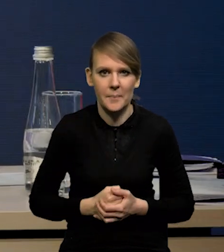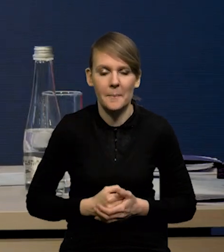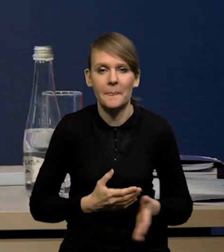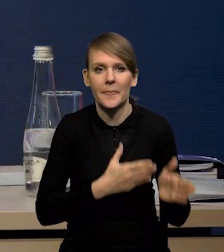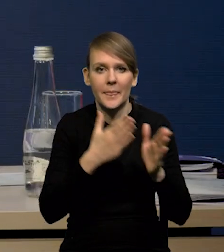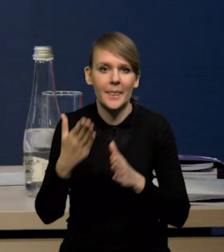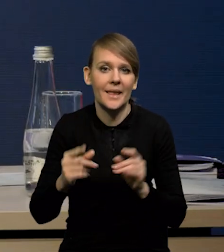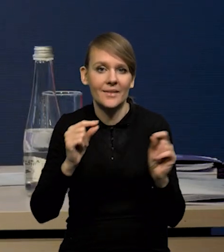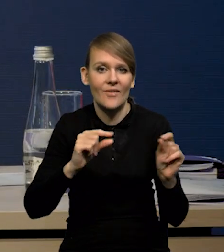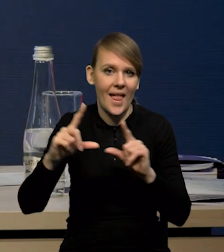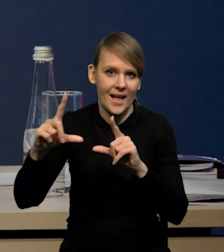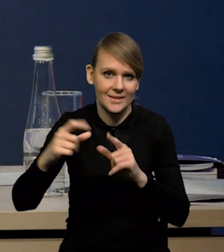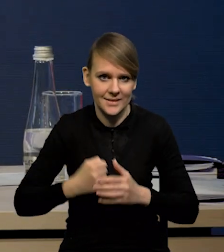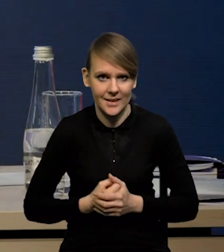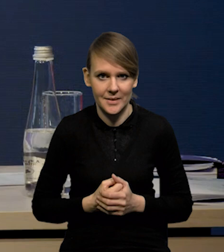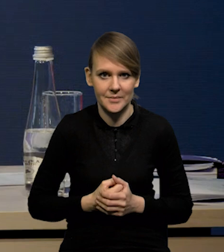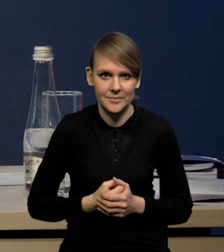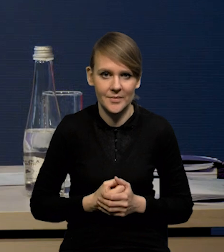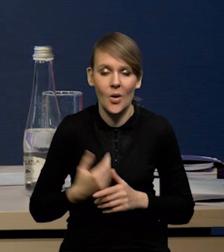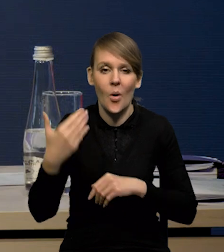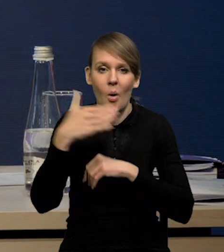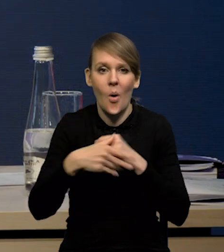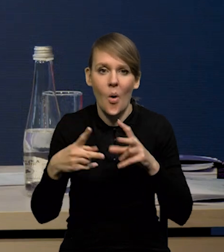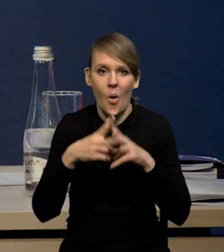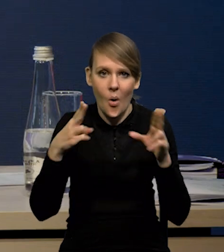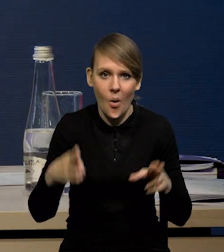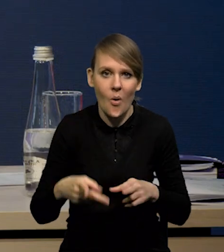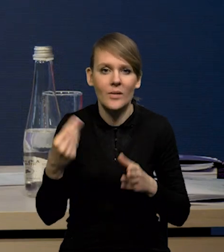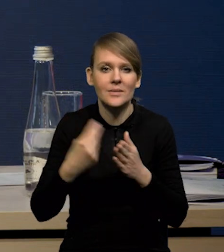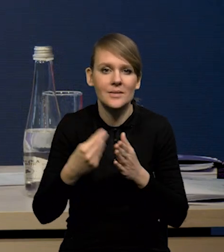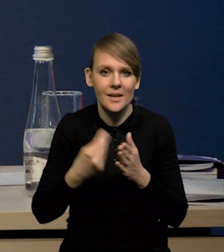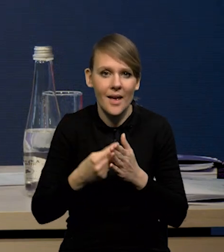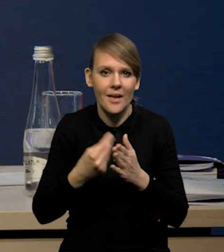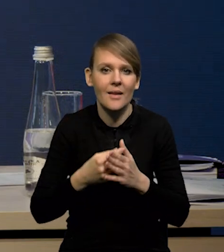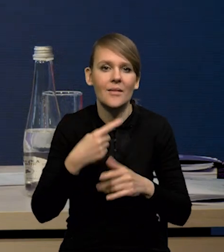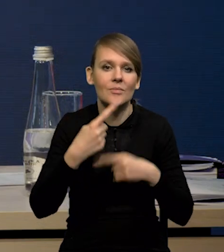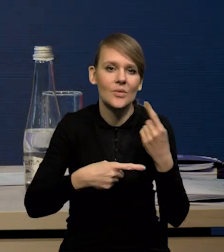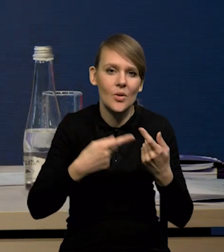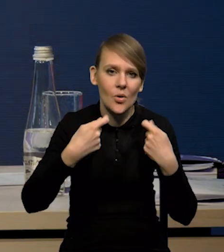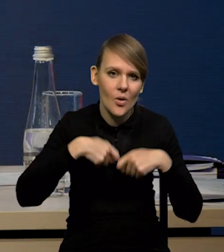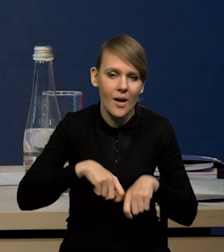No i teraz inflacja. Ten ostatni okres, to było obniżanie się cen surowców rolnych i energetycznych.